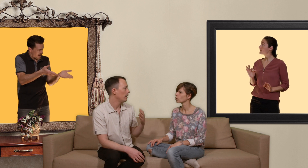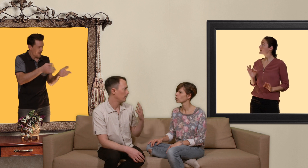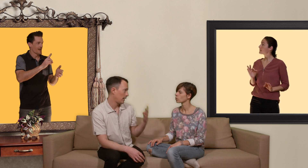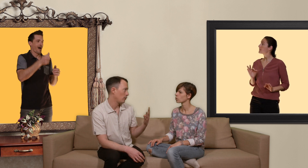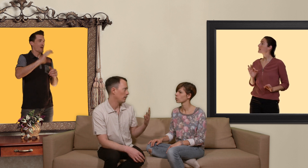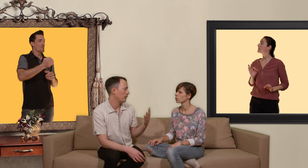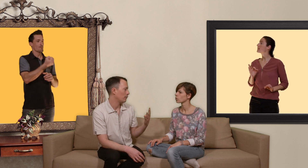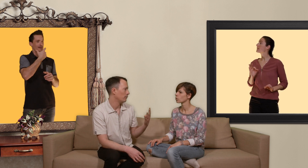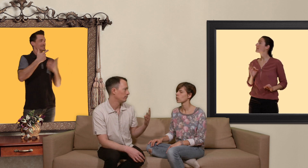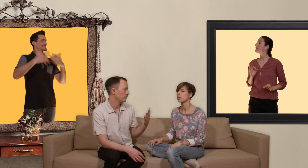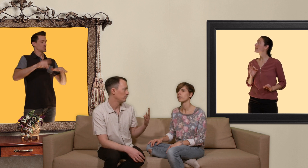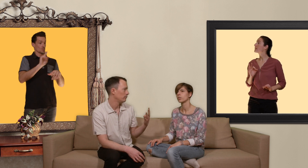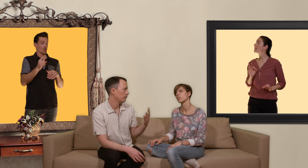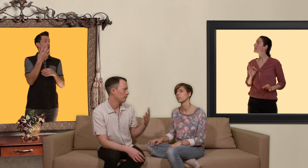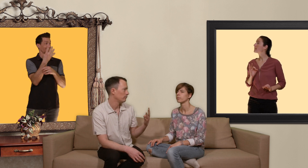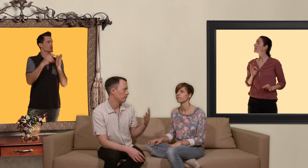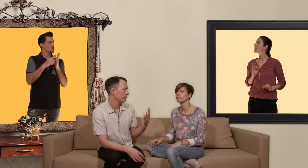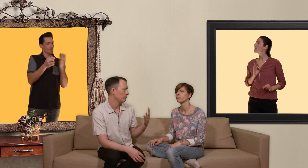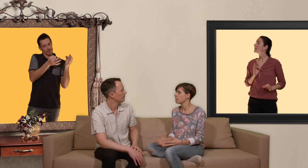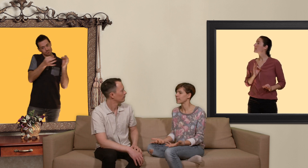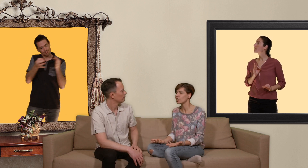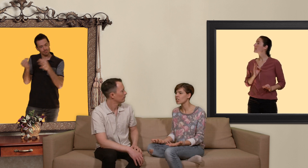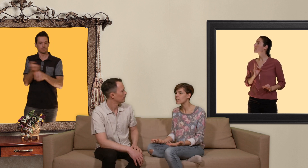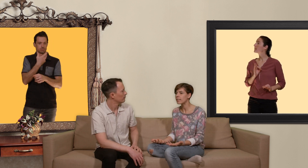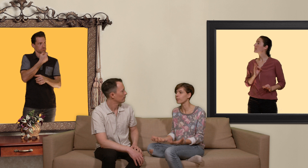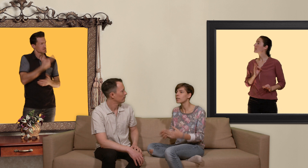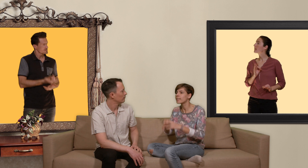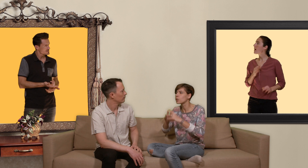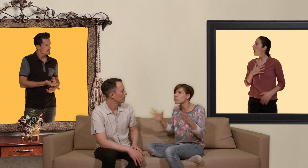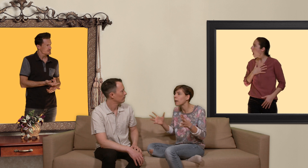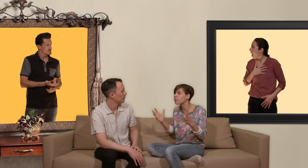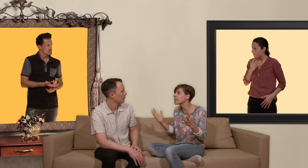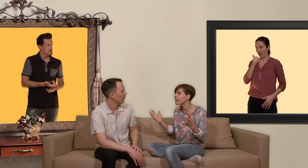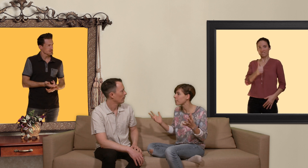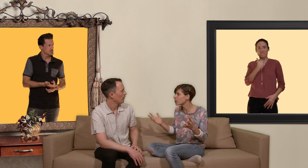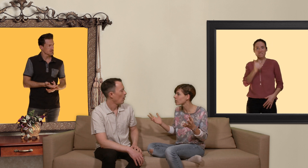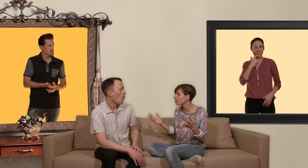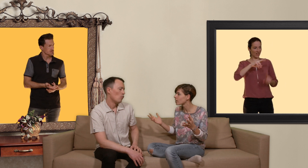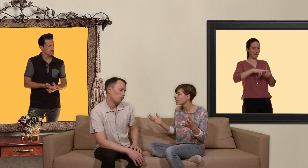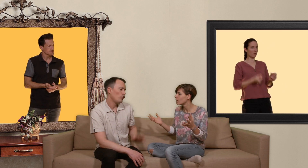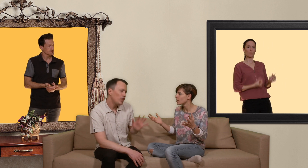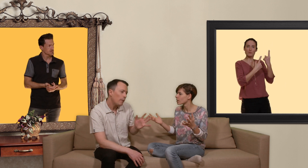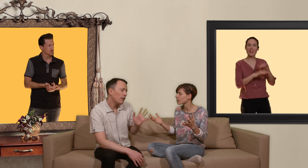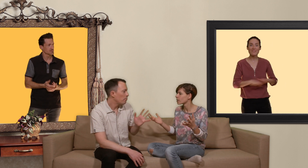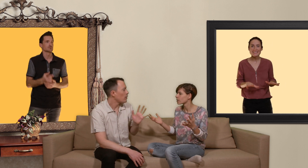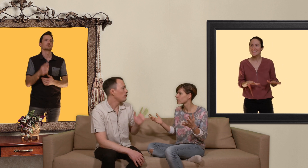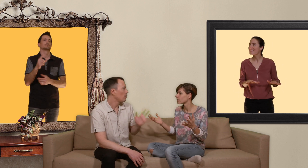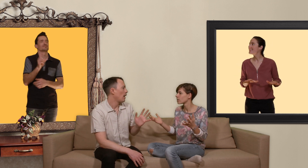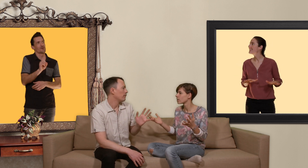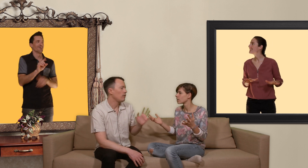quatre semaines de traitement... mais c'est génial ça veut dire que c'est super fini la capote j'irai peut-être pas jusque là disons